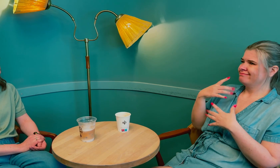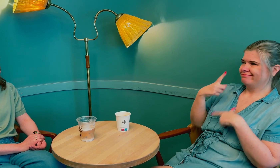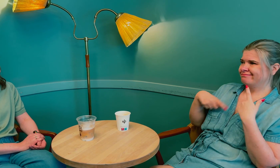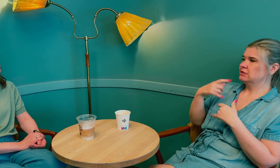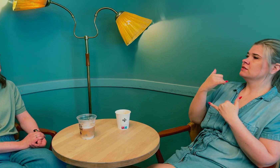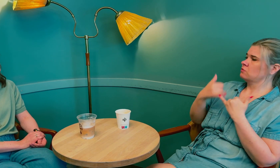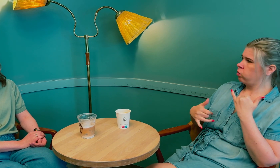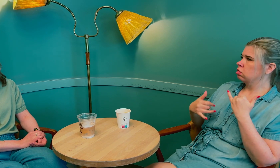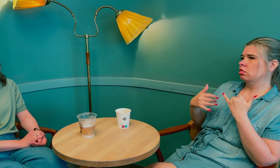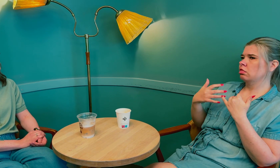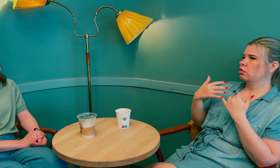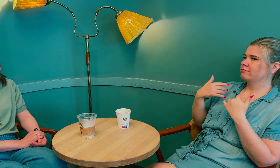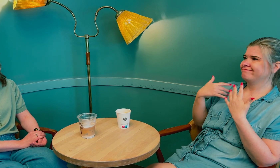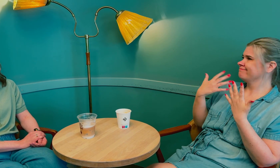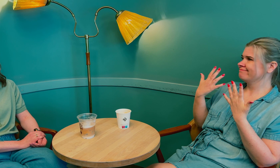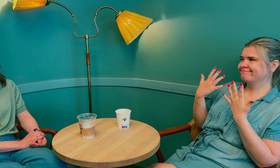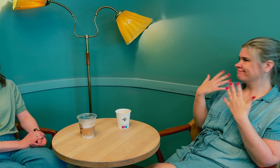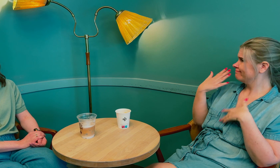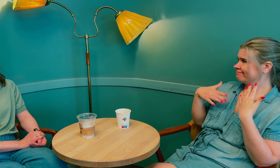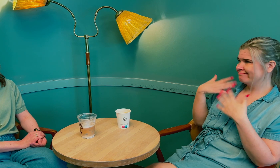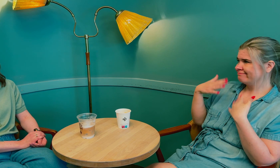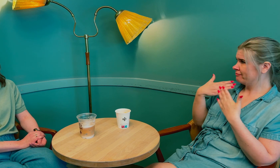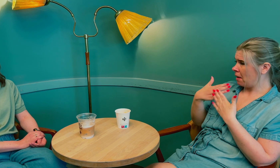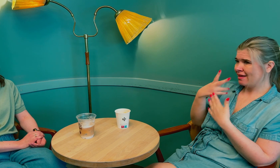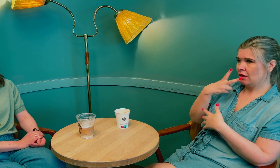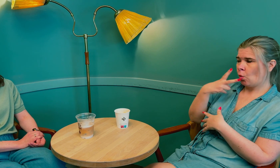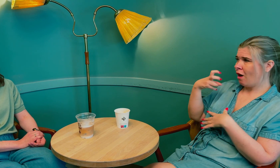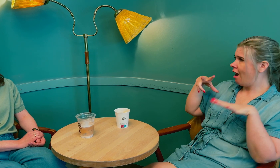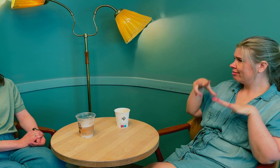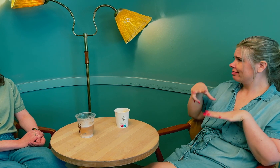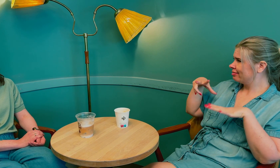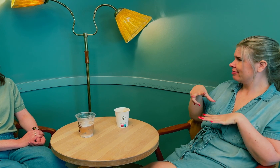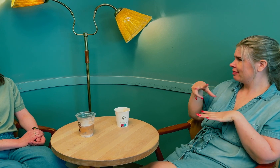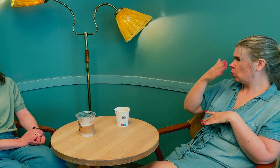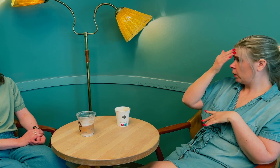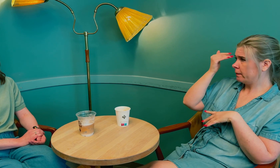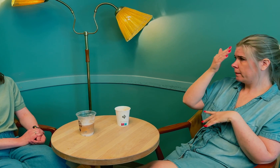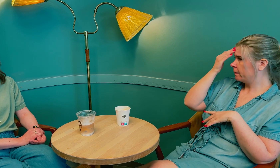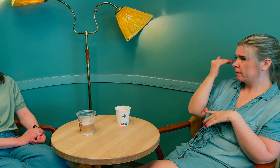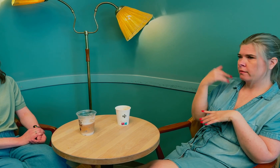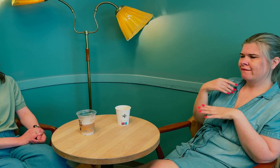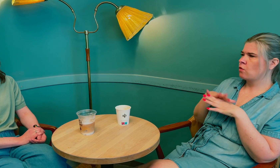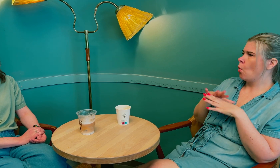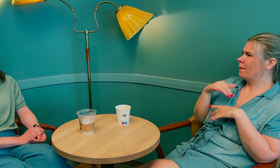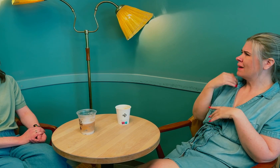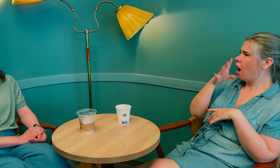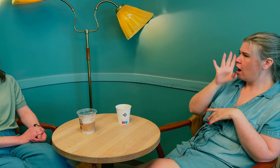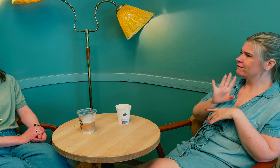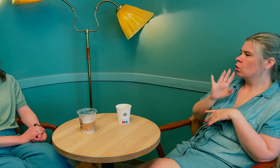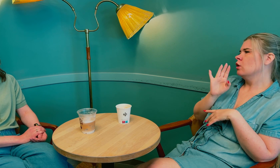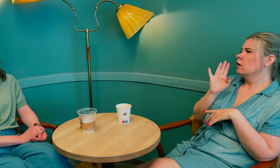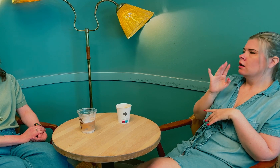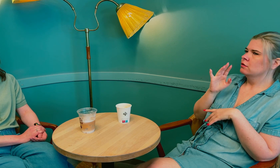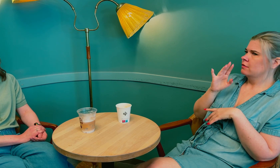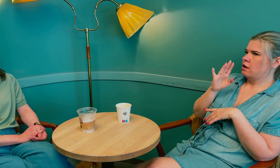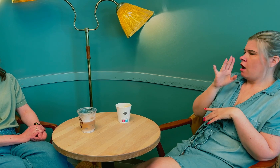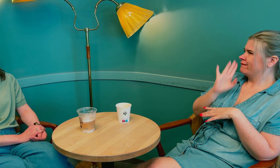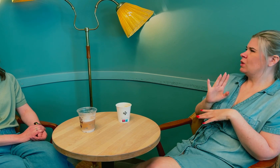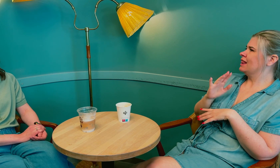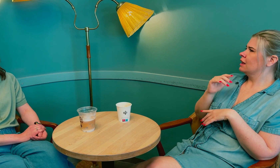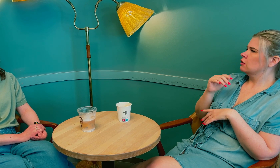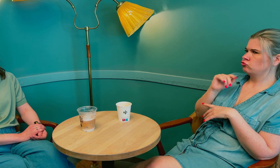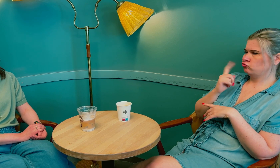Sånn fortsatte det. Til slutt, sommeren 2018, følte jeg at det ble alvorlig.